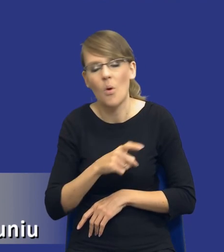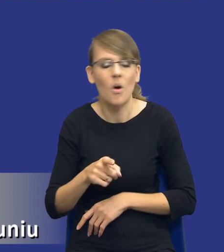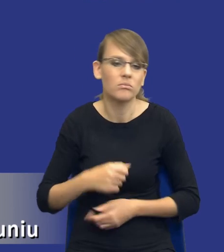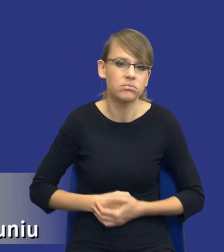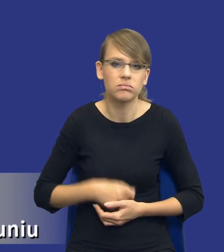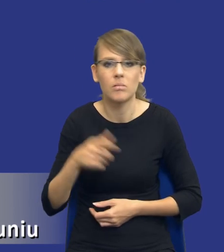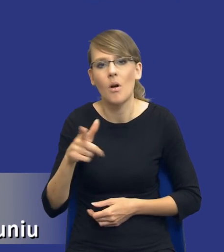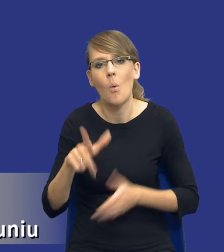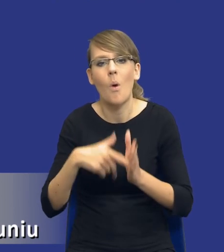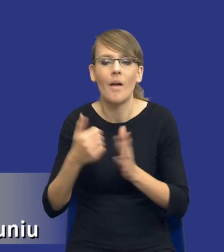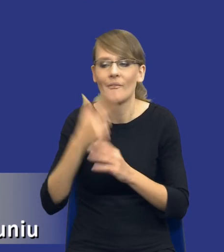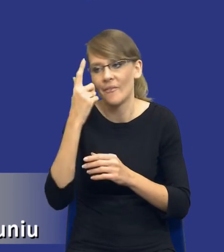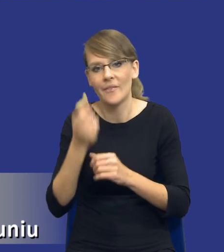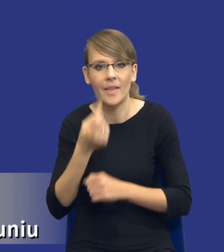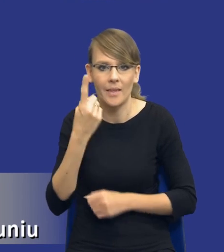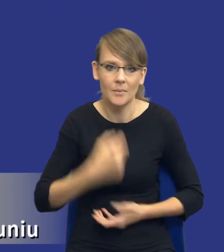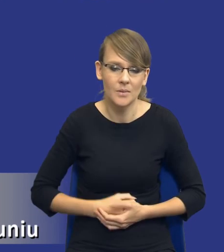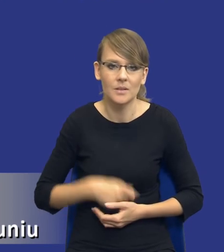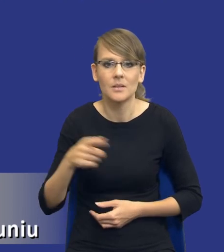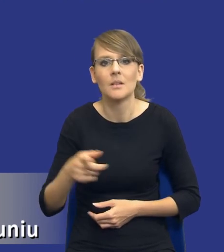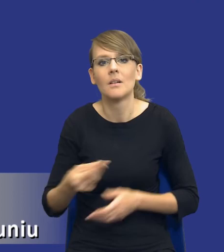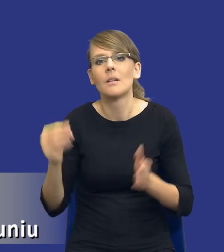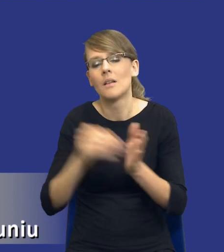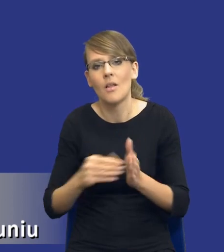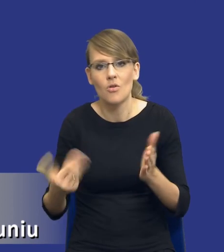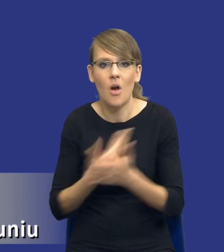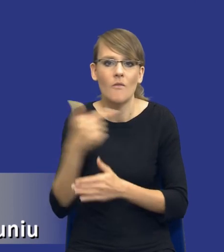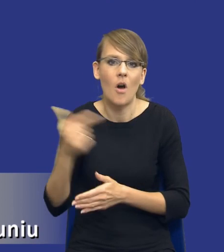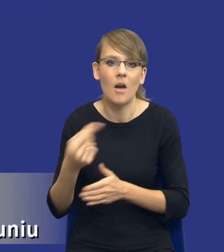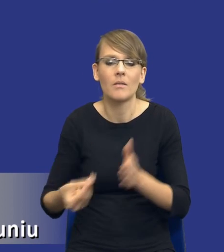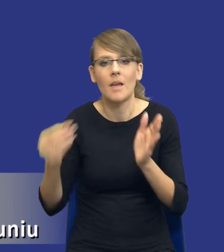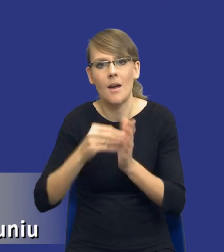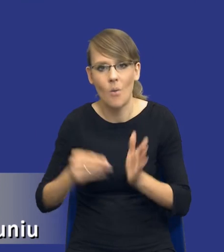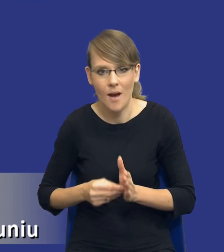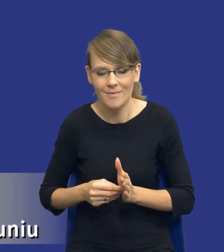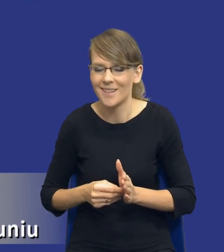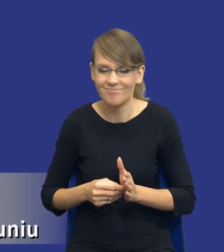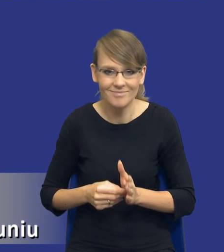ustawodawcy, który właśnie nakłada te nowe obowiązki na zamawiających. Ale rzeczywiście, żebyśmy spojrzeli na